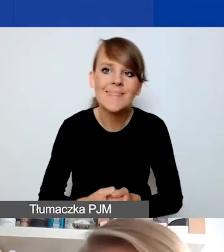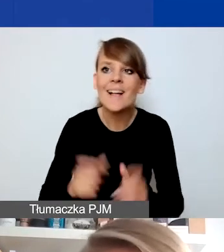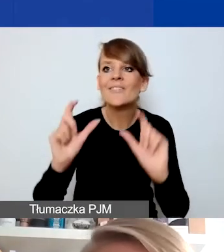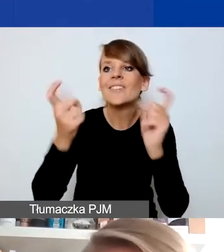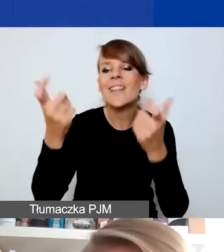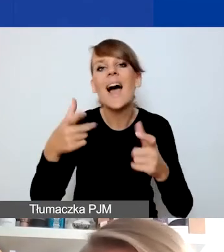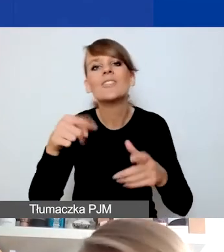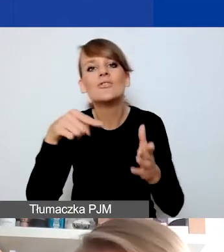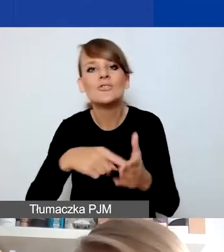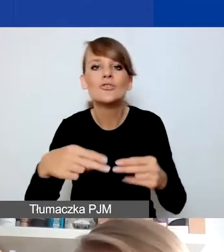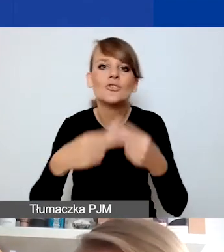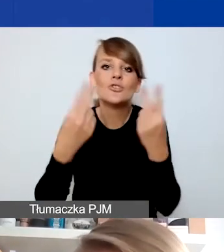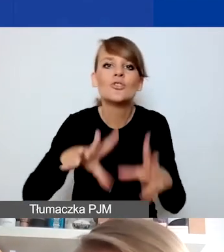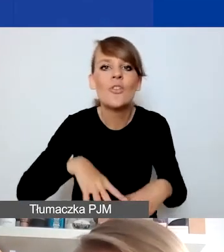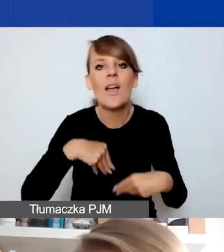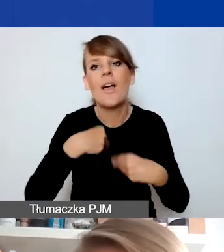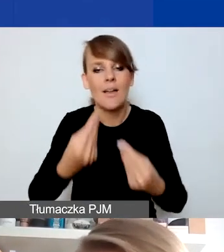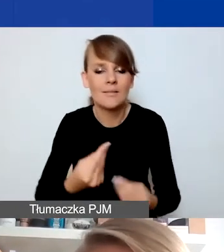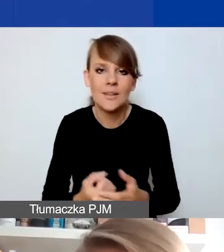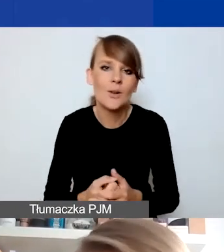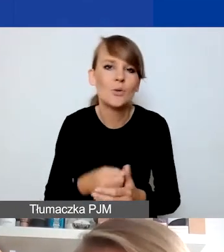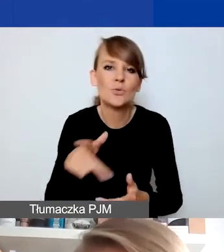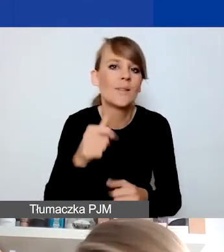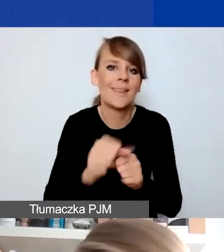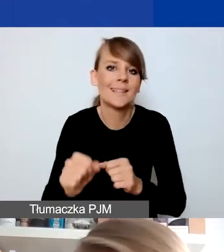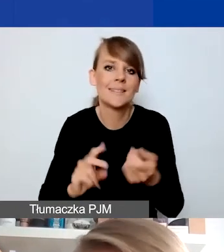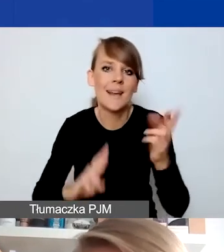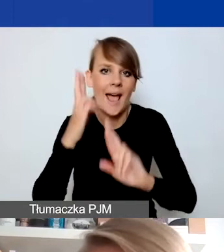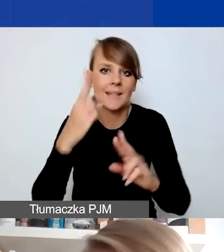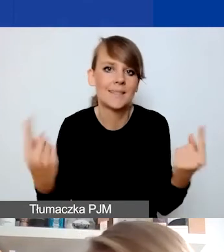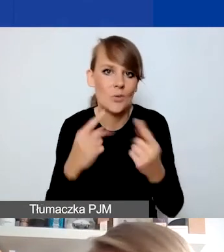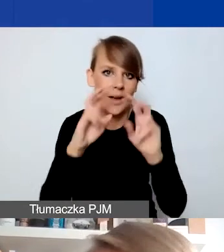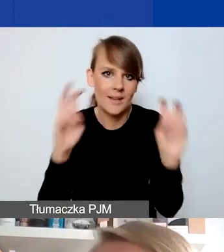nie są traktowane jako reakcje na sytuację kryzysową. To po prostu wydarzenia,